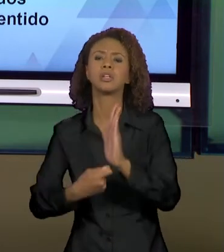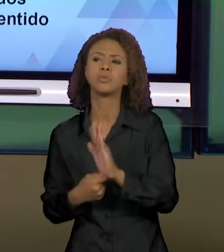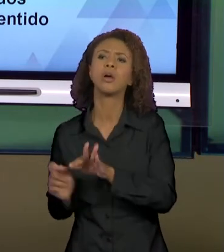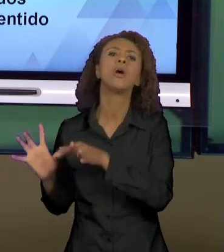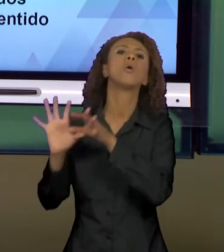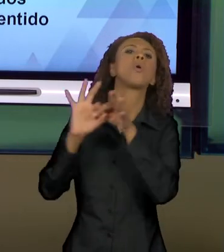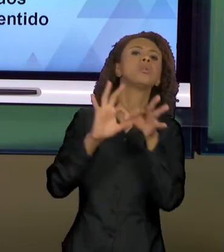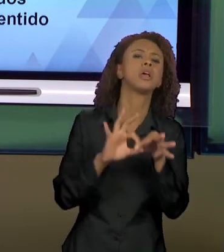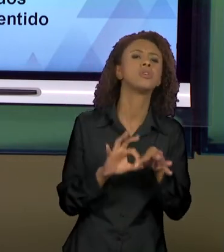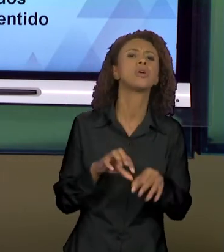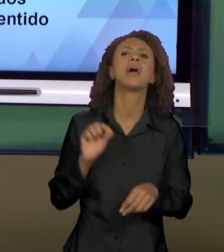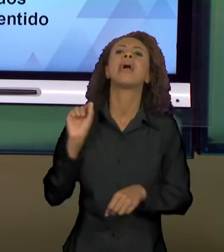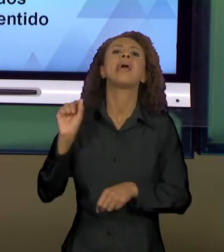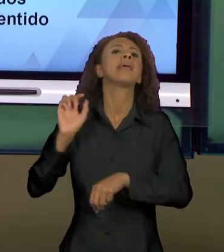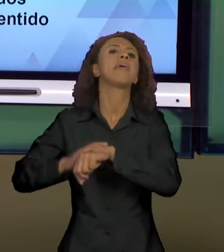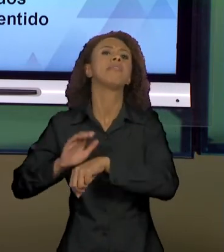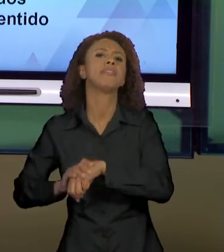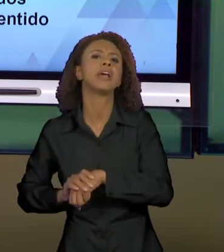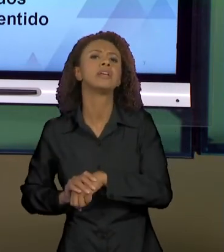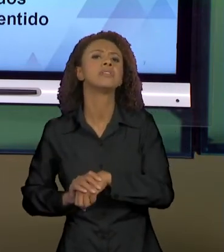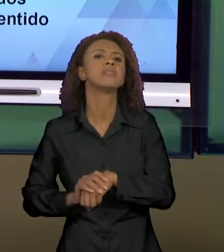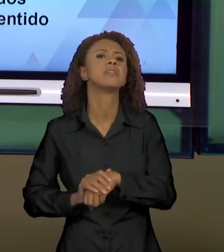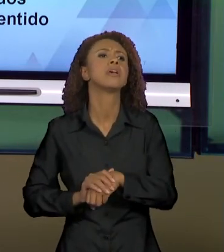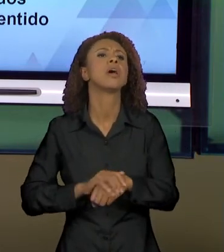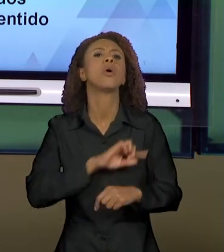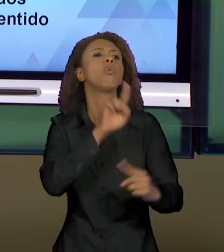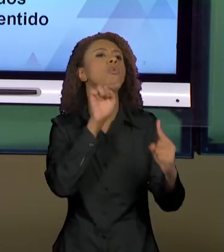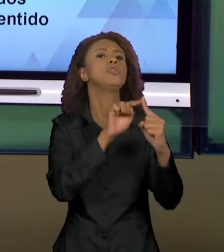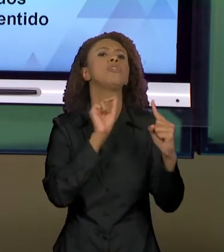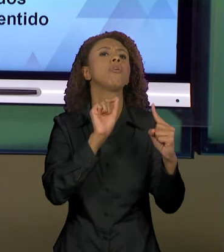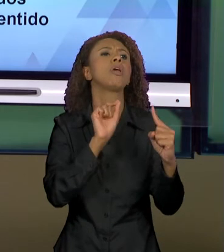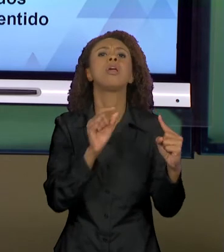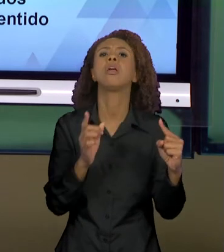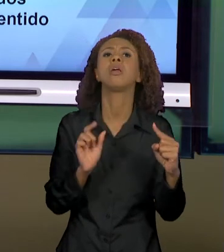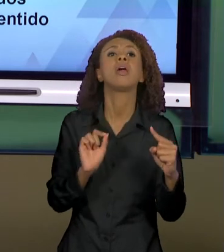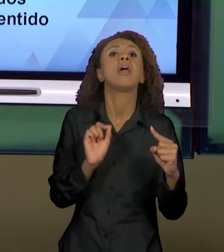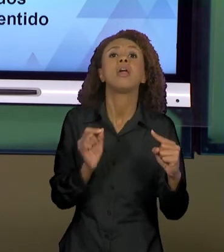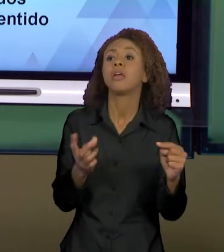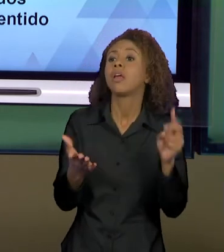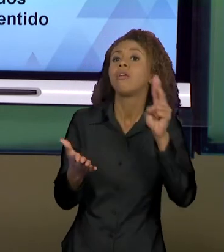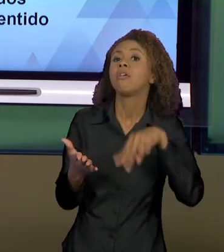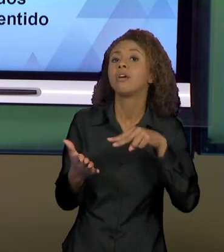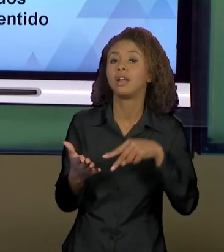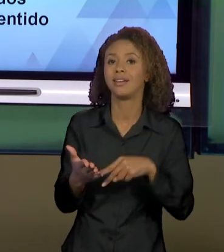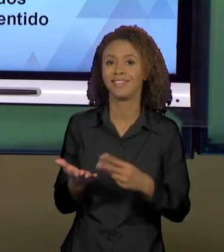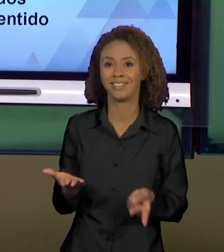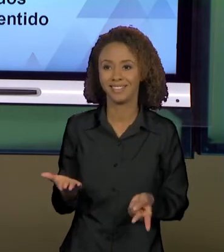O QUE, PARA QUEM, A PARTIR DE QUE LUGAR; POIS ASSIM A GENTE CONSEGUE PARTICIPAR DO PROCESSO